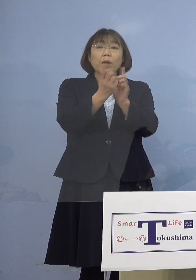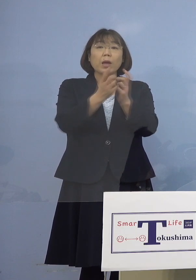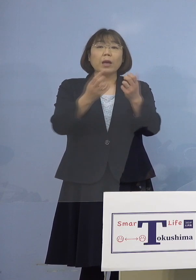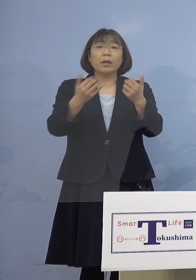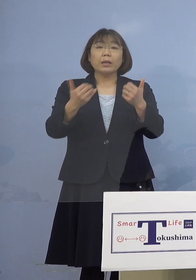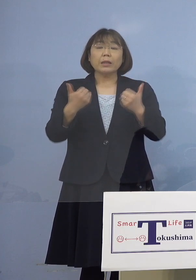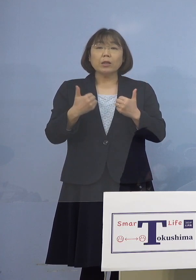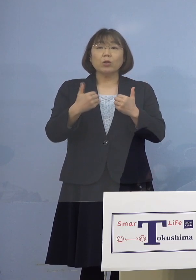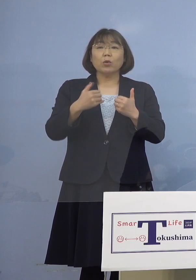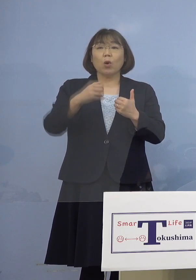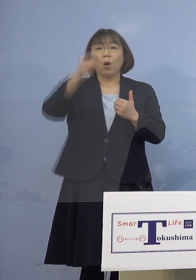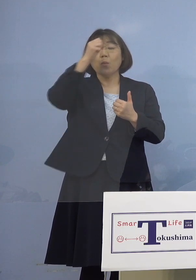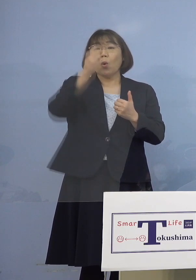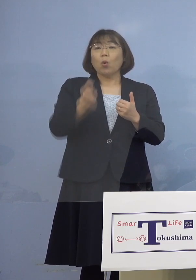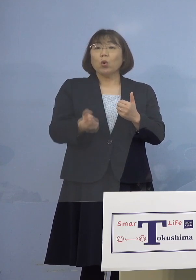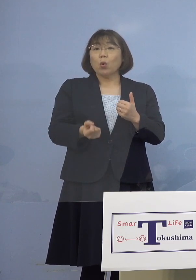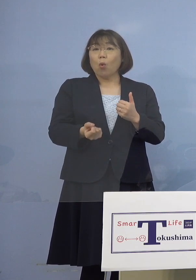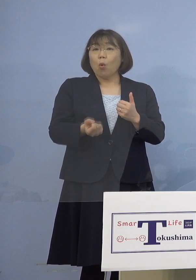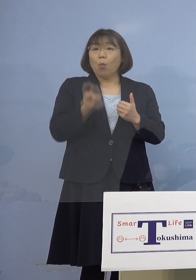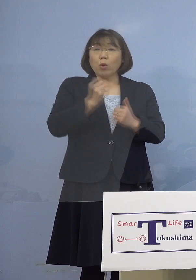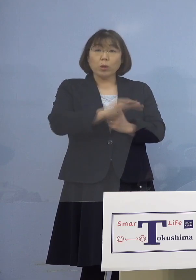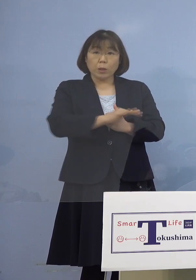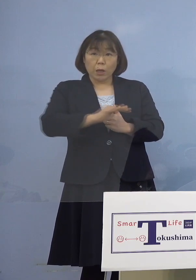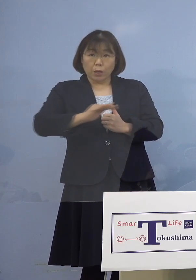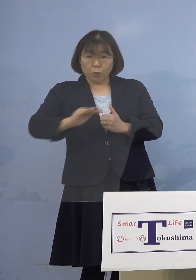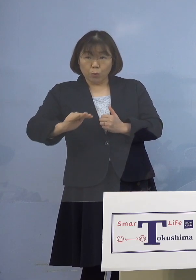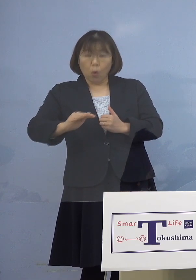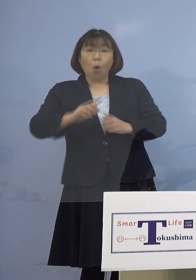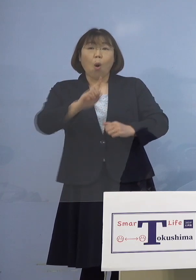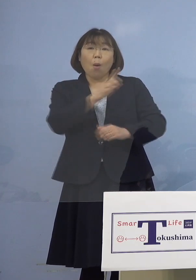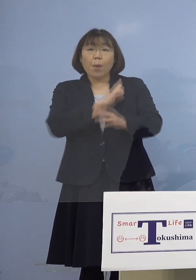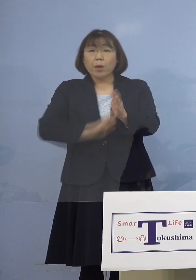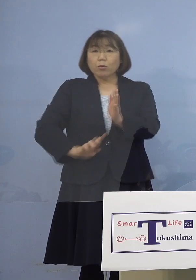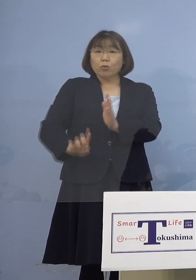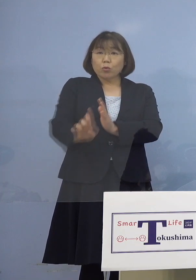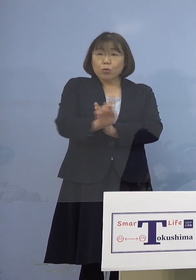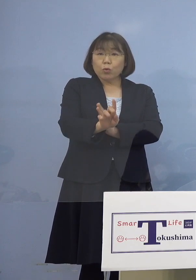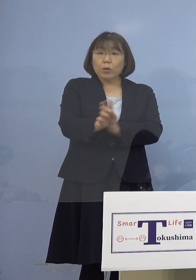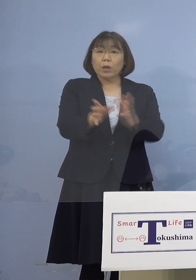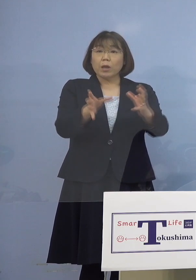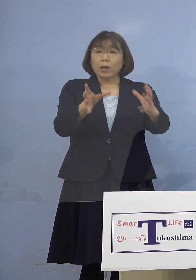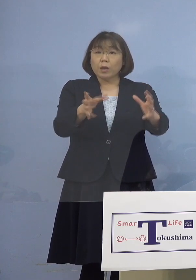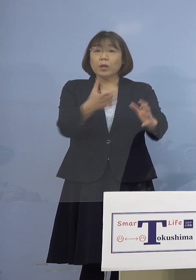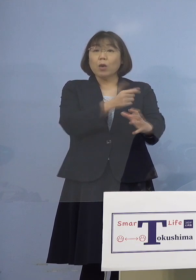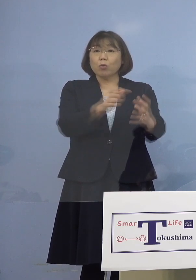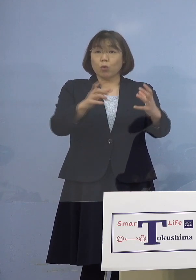基礎疾患のあるお子さんをまず 優先した枠という理解でいいですか （知事） そういうことです